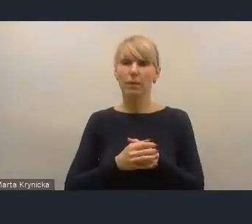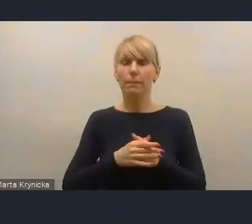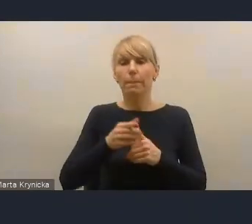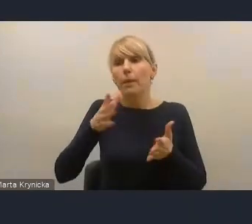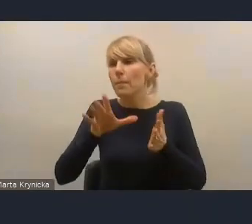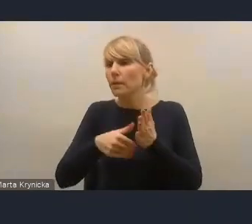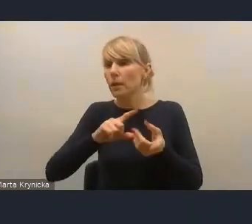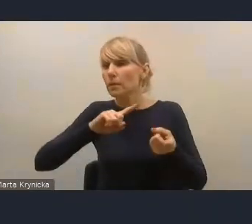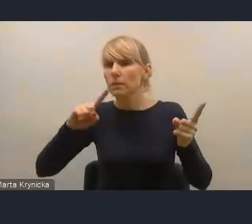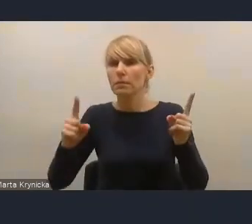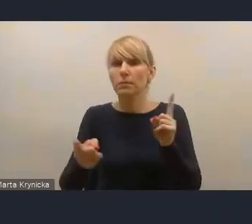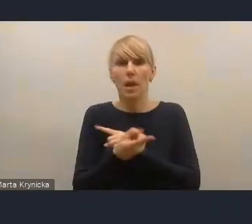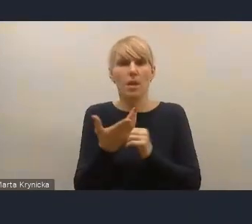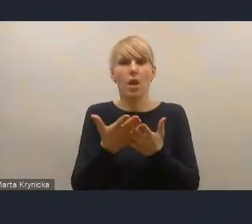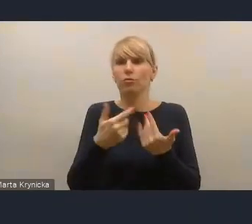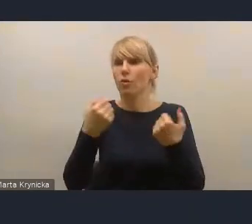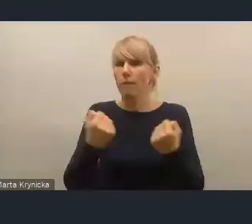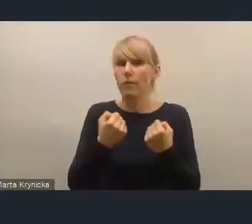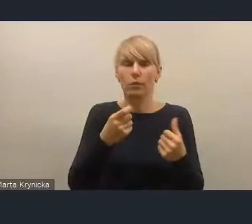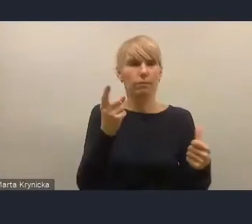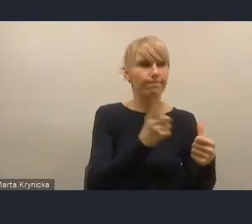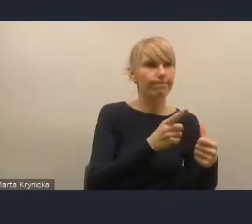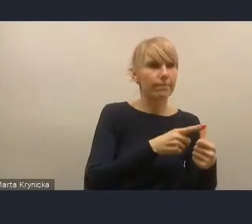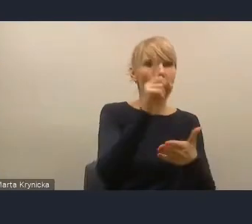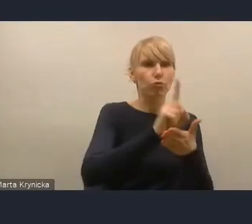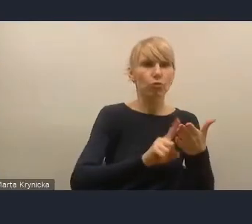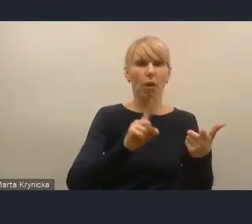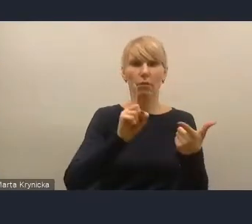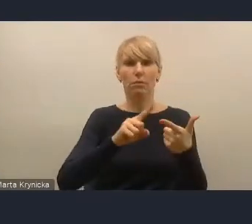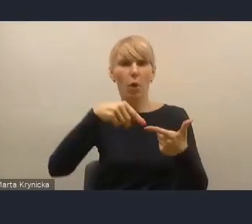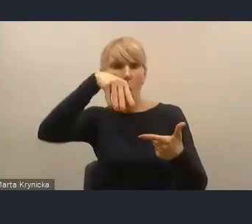typu miasta śląskie, Łódź, ale też wiele mniejszych miast,